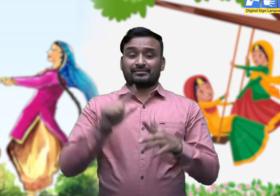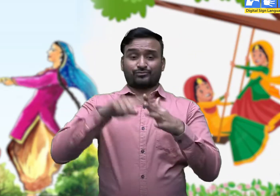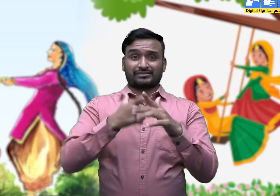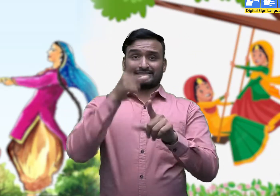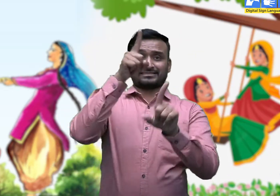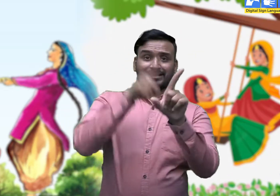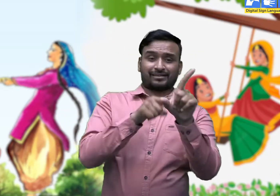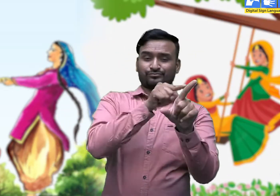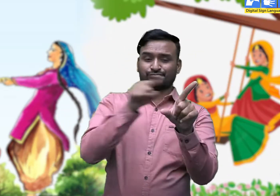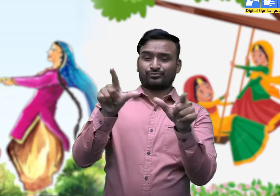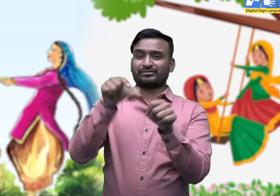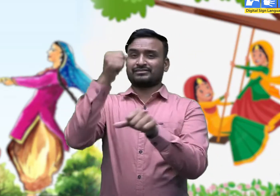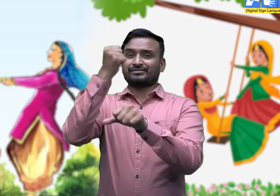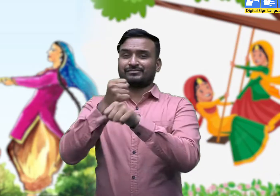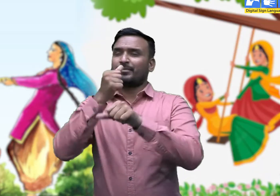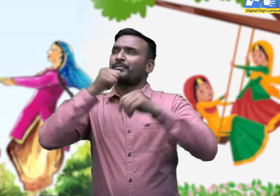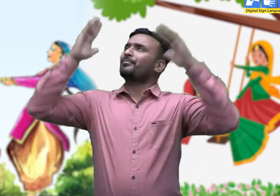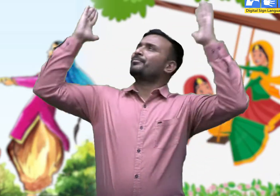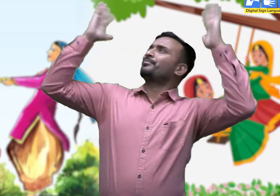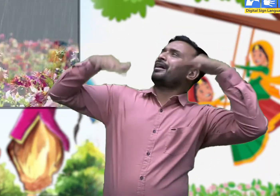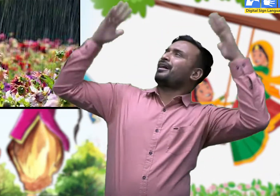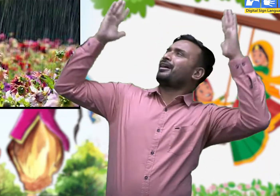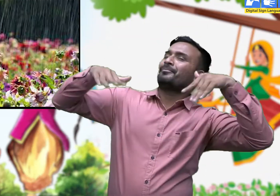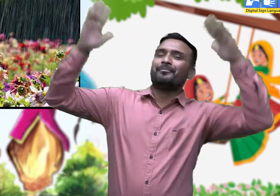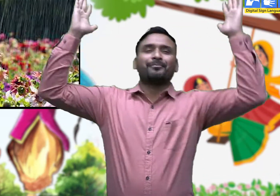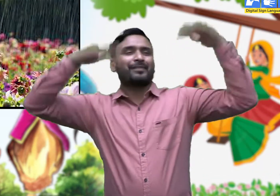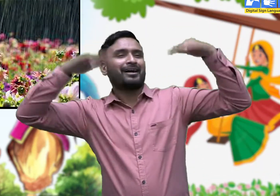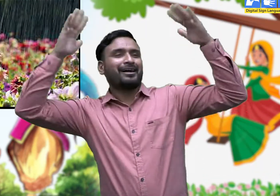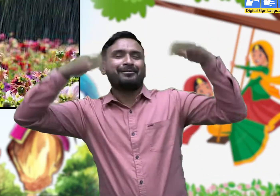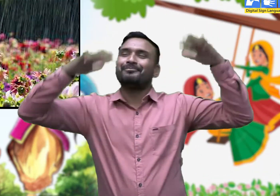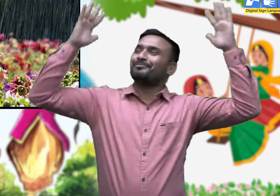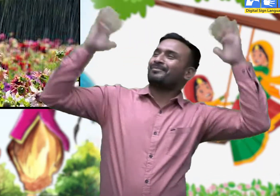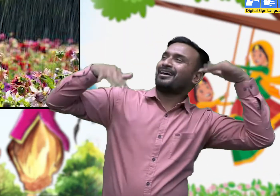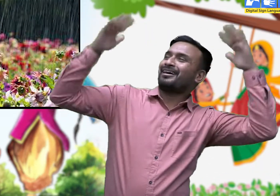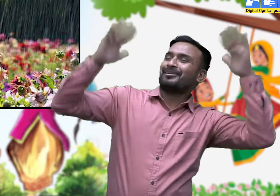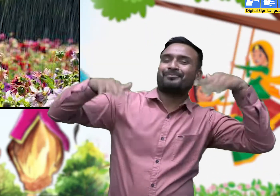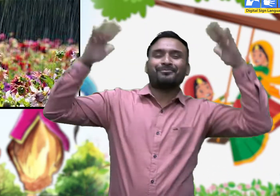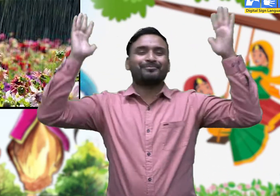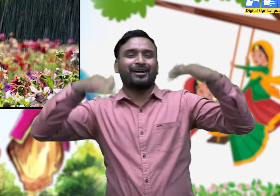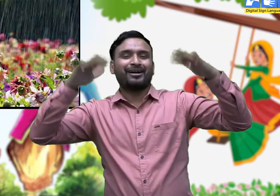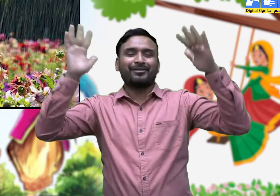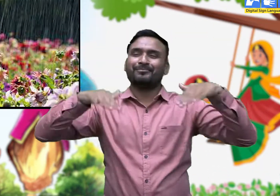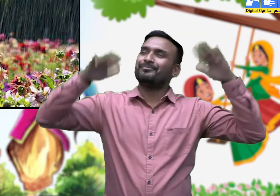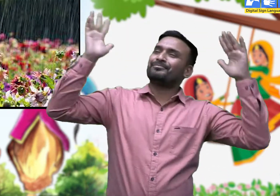सावन का महीना मेघा रिमझिम रिमझिम बरसें ।